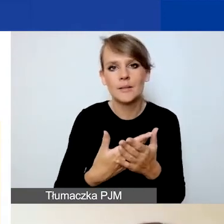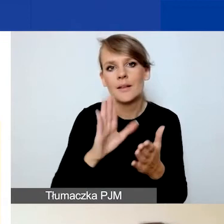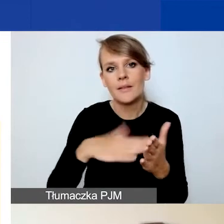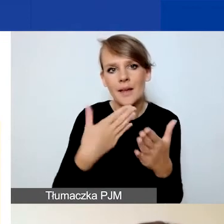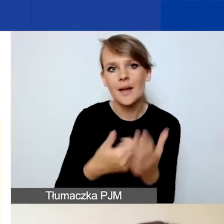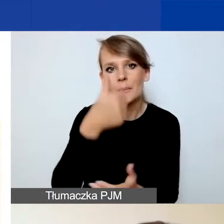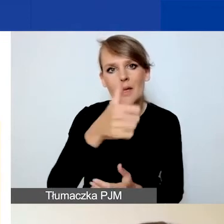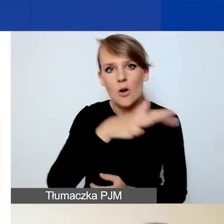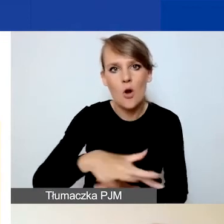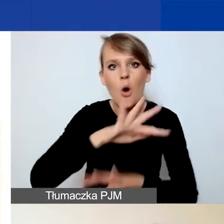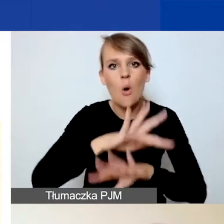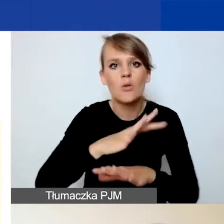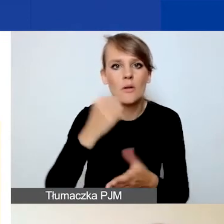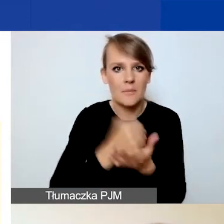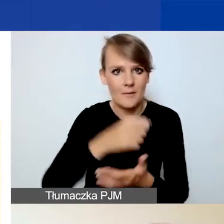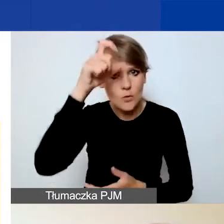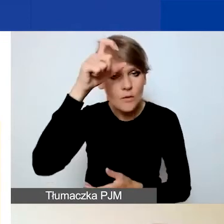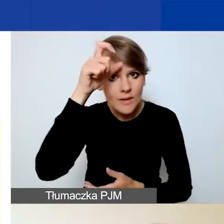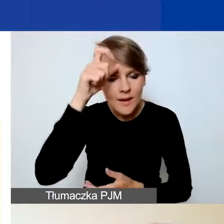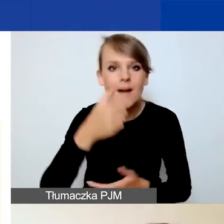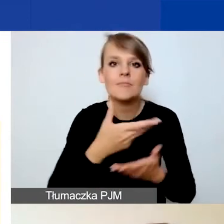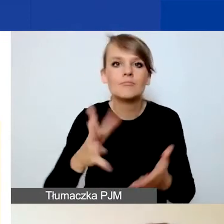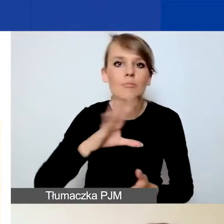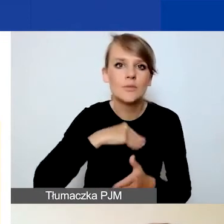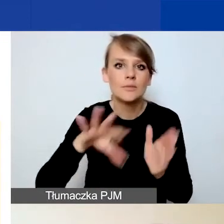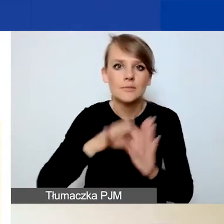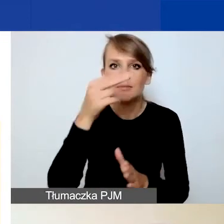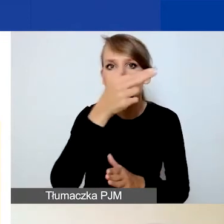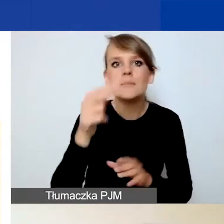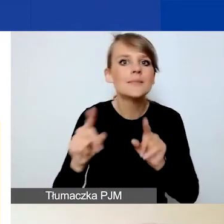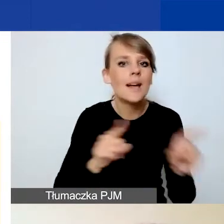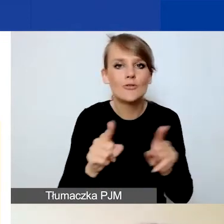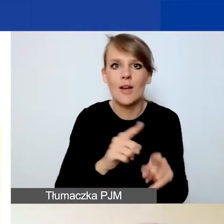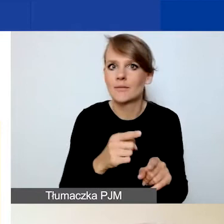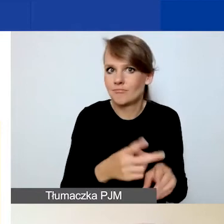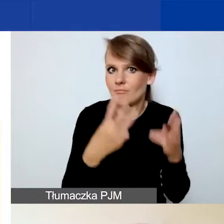ochrona praw człowieka, to możecie wybrać temat o znaczeniu szczególnym przypisany do obszaru.